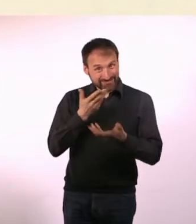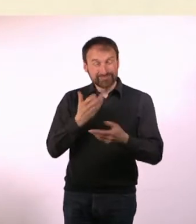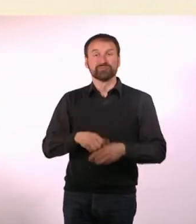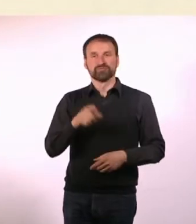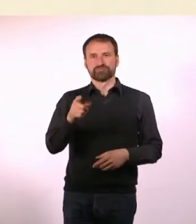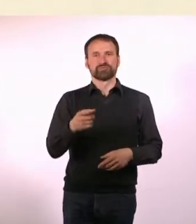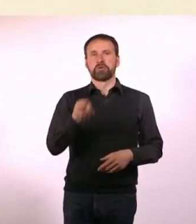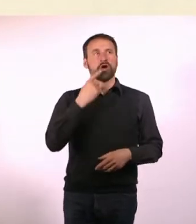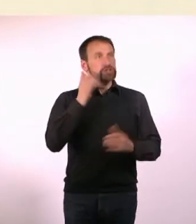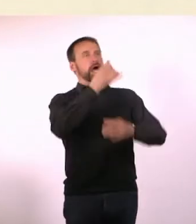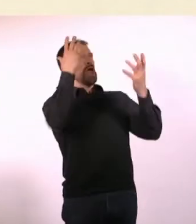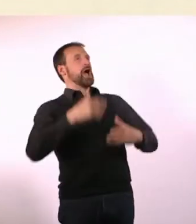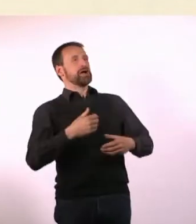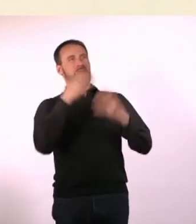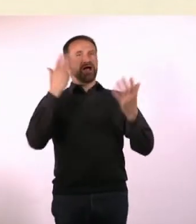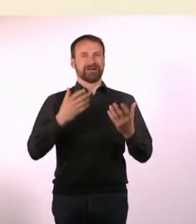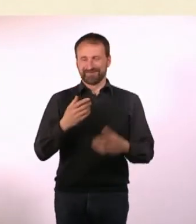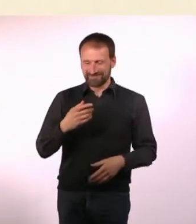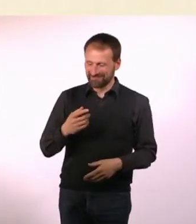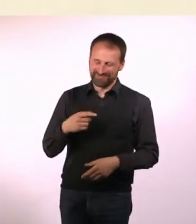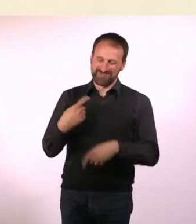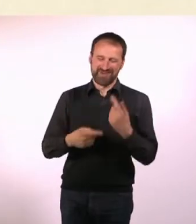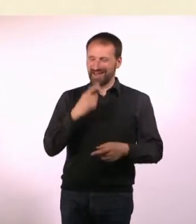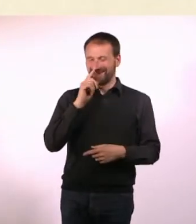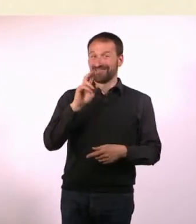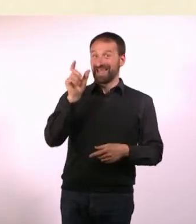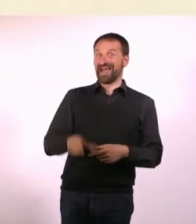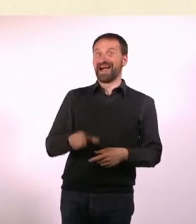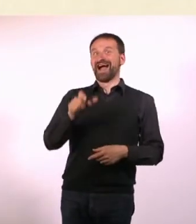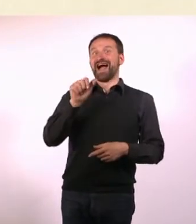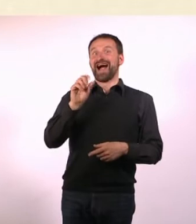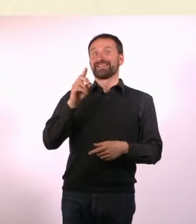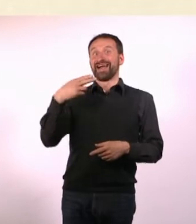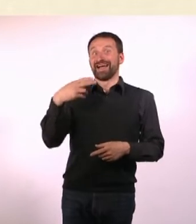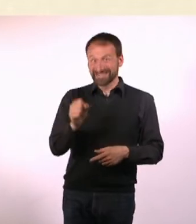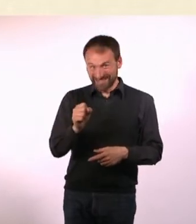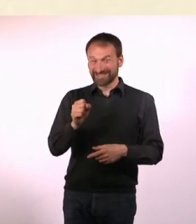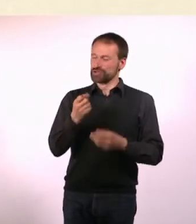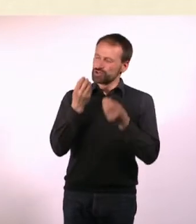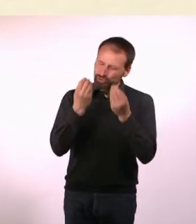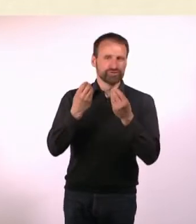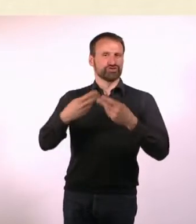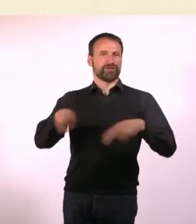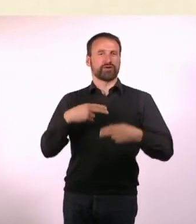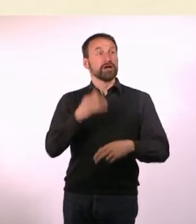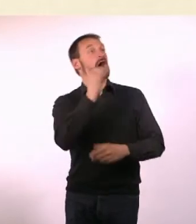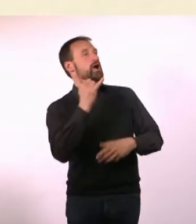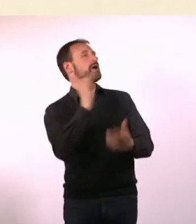sagen die immer: Ja! Das ist super! Kennt man sich da so untereinander? Es ist ganz praktisch, weil man Menschen so dazu kriegen kann,